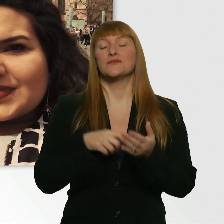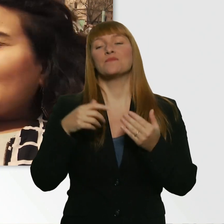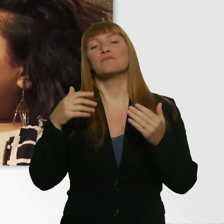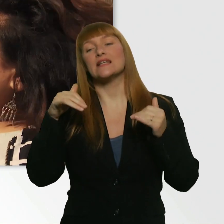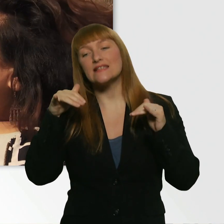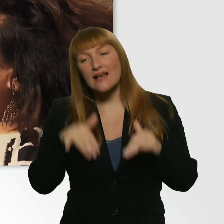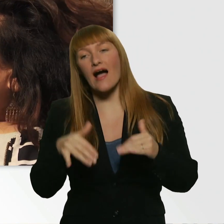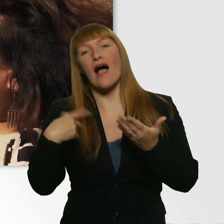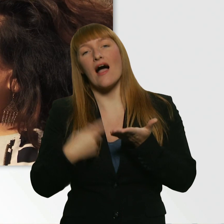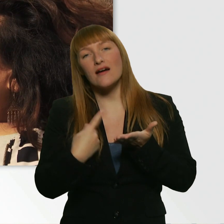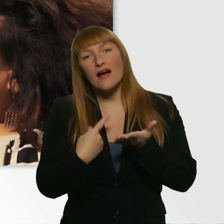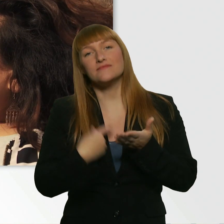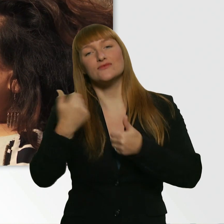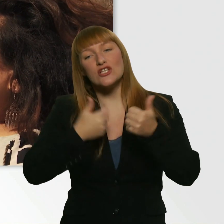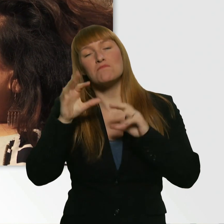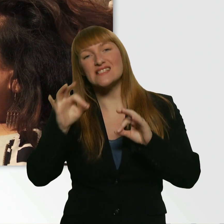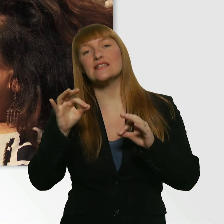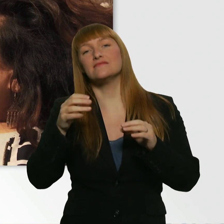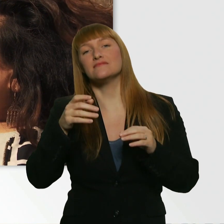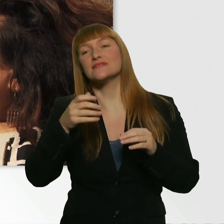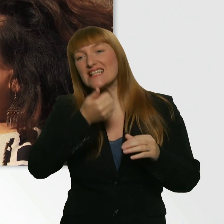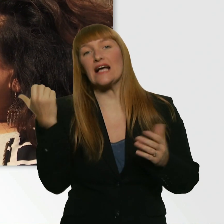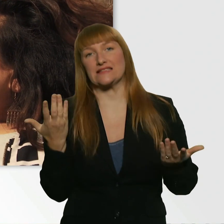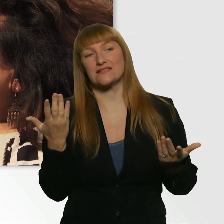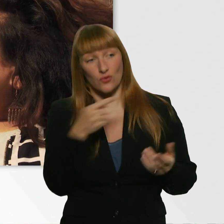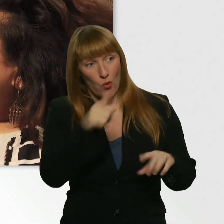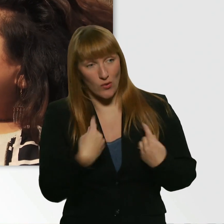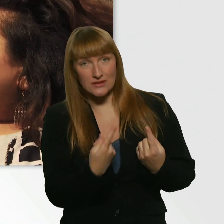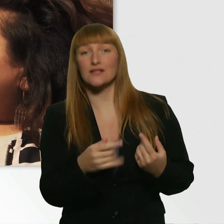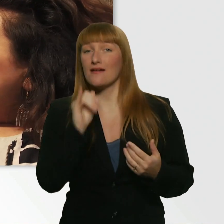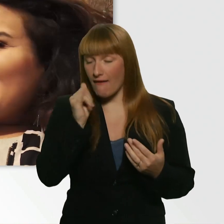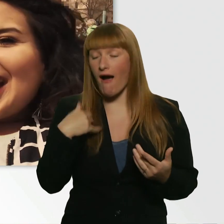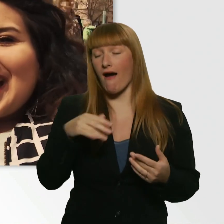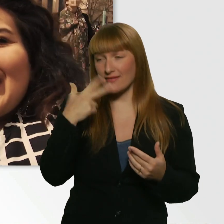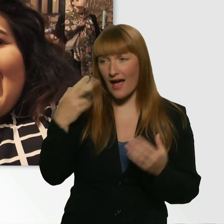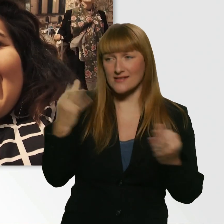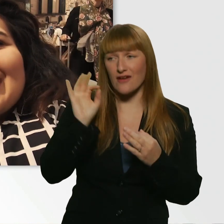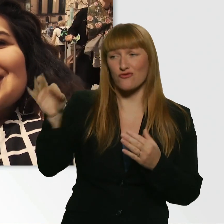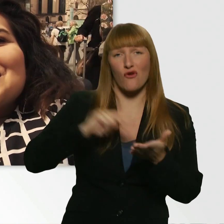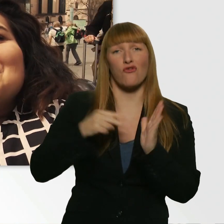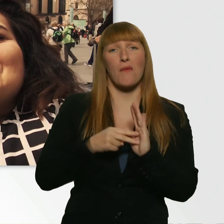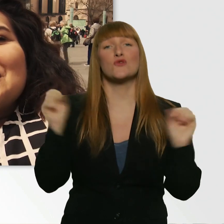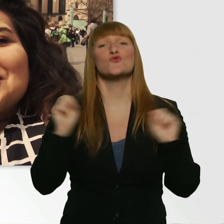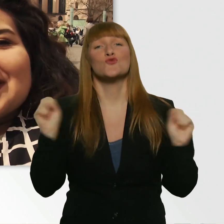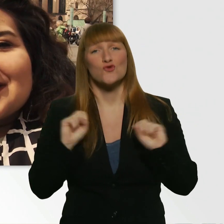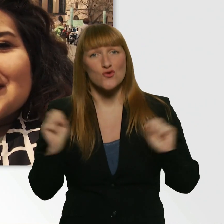Hast du denn Bock? - Ich hab richtig Bock. Ich hab dreiste Sachen für dich vorbereitet. Also, nur zum Verständnis: